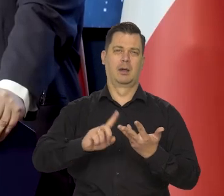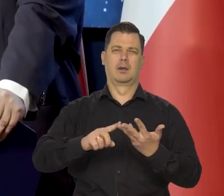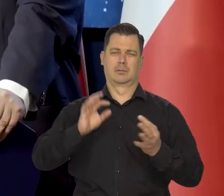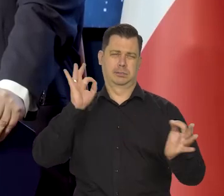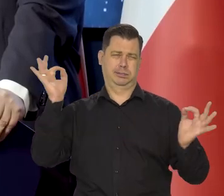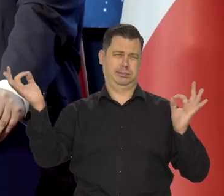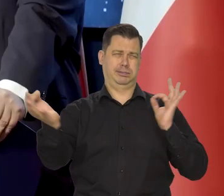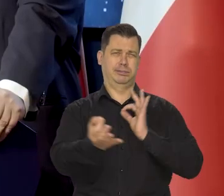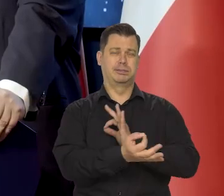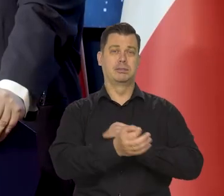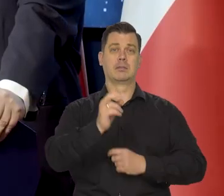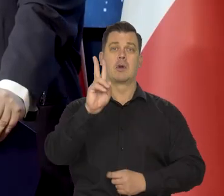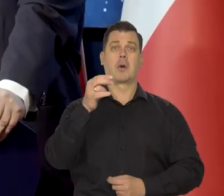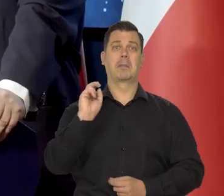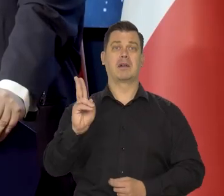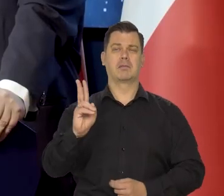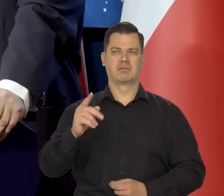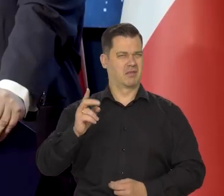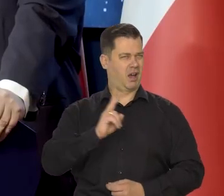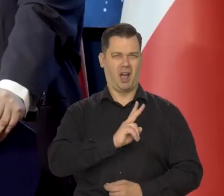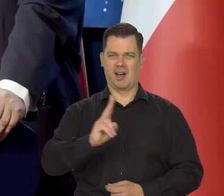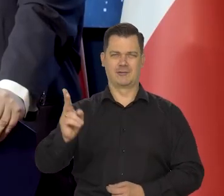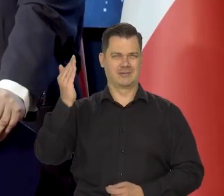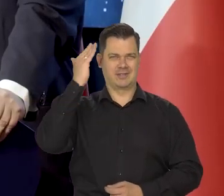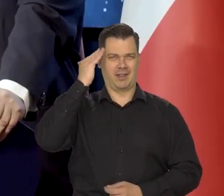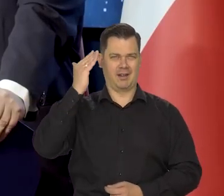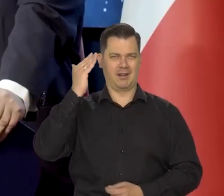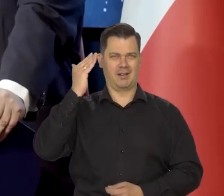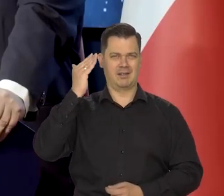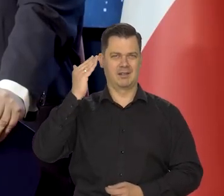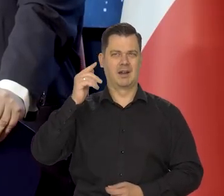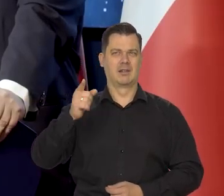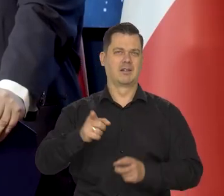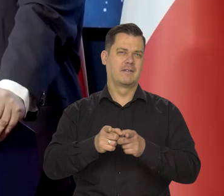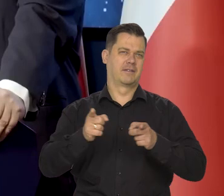Mikołaj Kopernik znajduje sobie odpowiednie miejsce w swojej epoce.